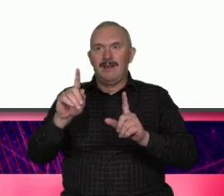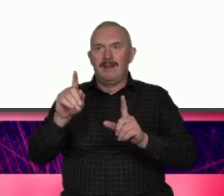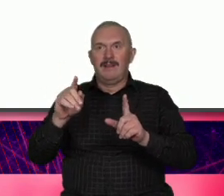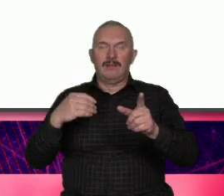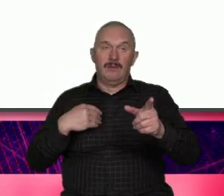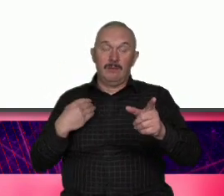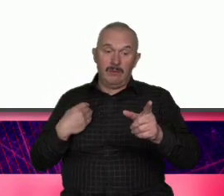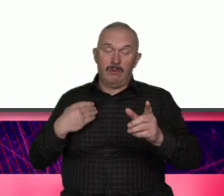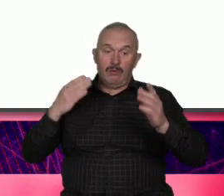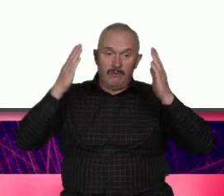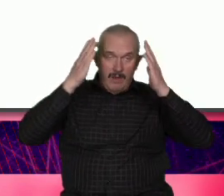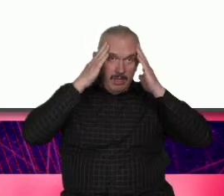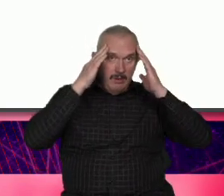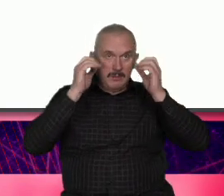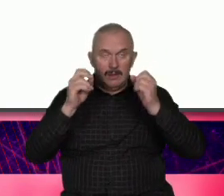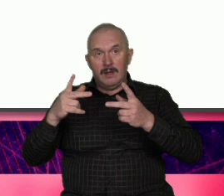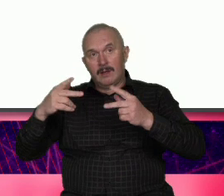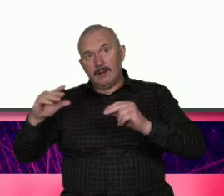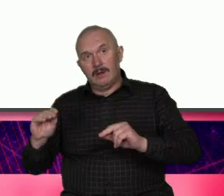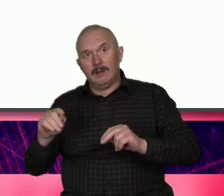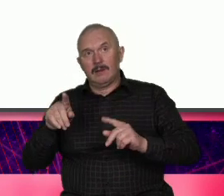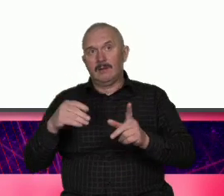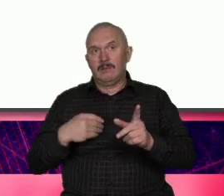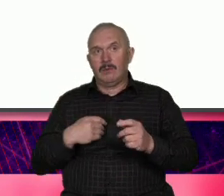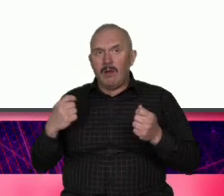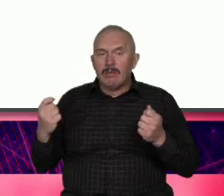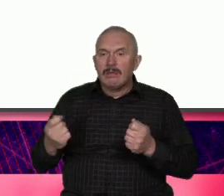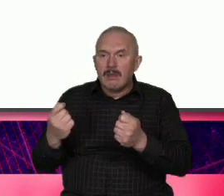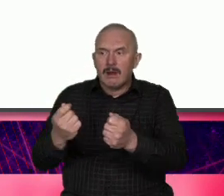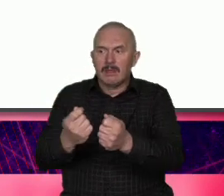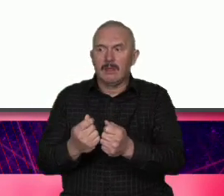nieświadome wpisanie się w Trend który jest silny już od wielu lat w przypadku